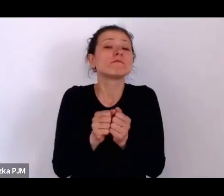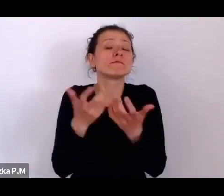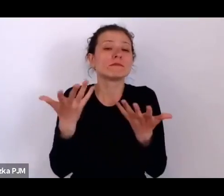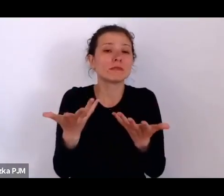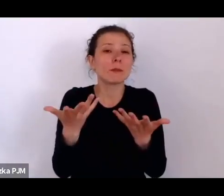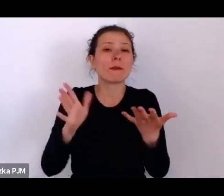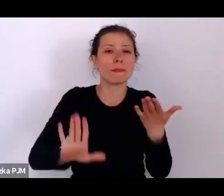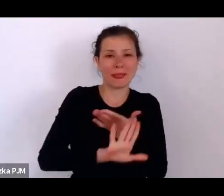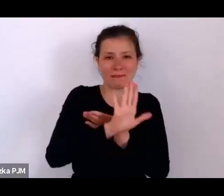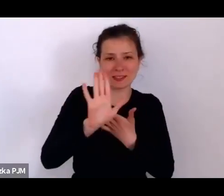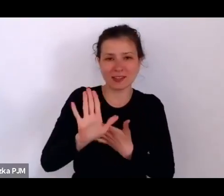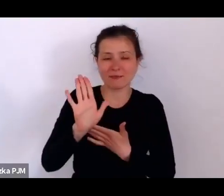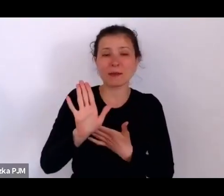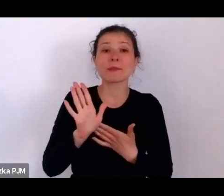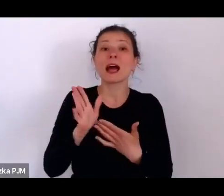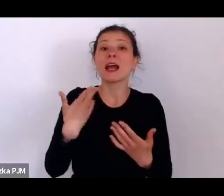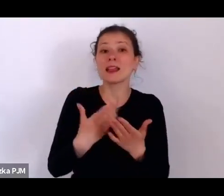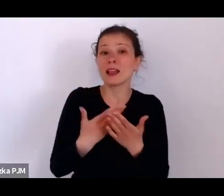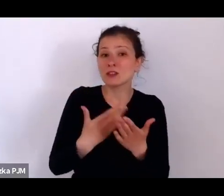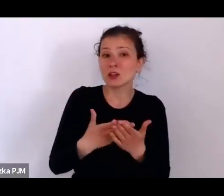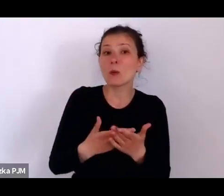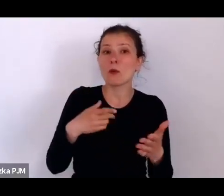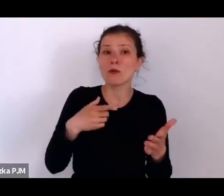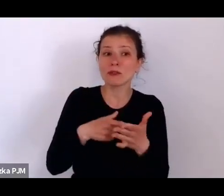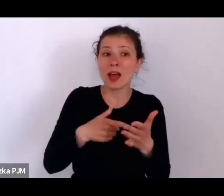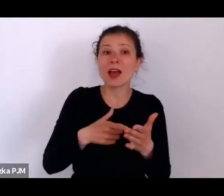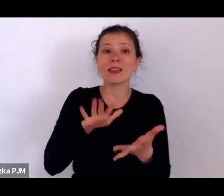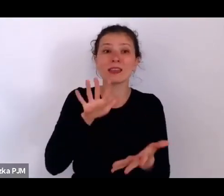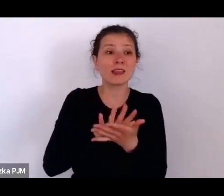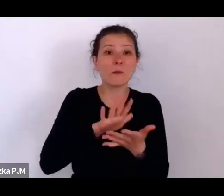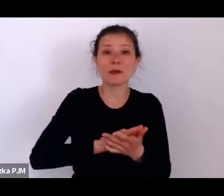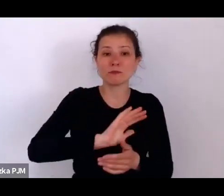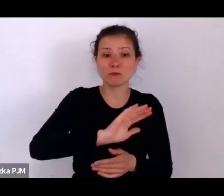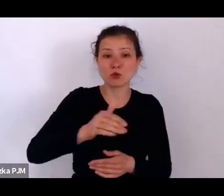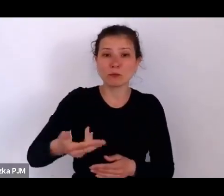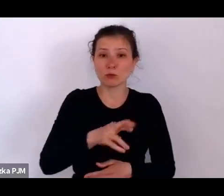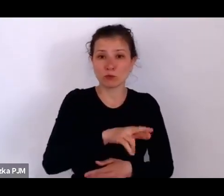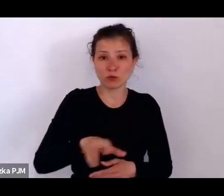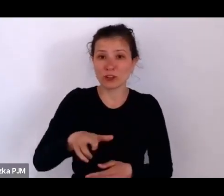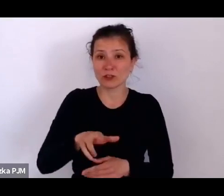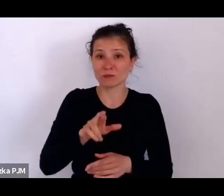że również i takie przedmioty są w muzeum, które właśnie były czyjąś własnością